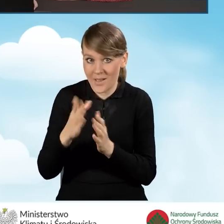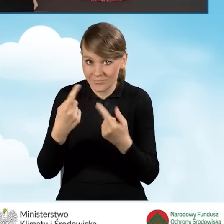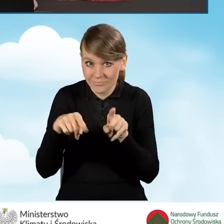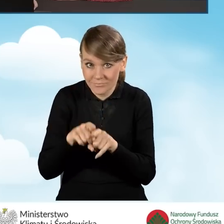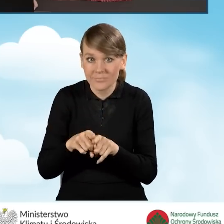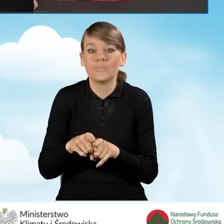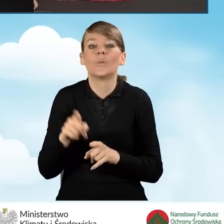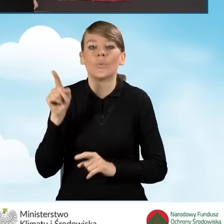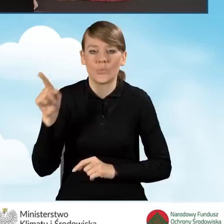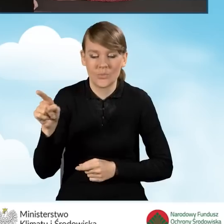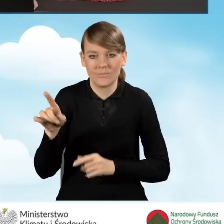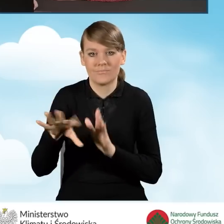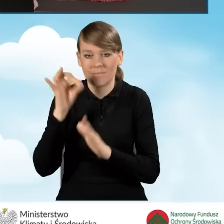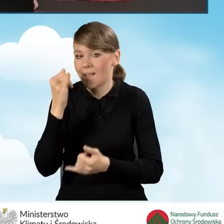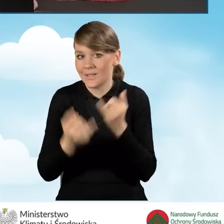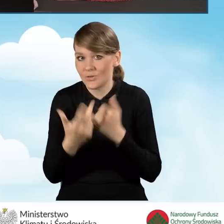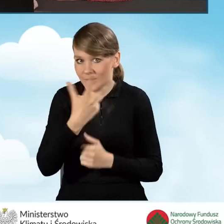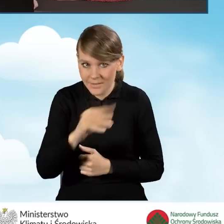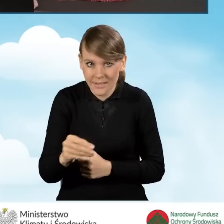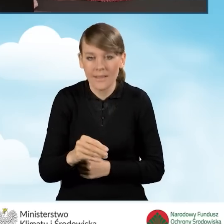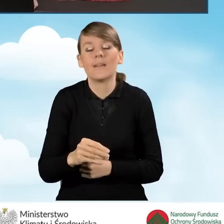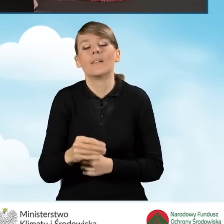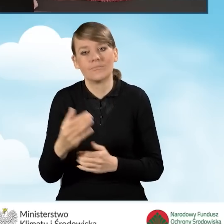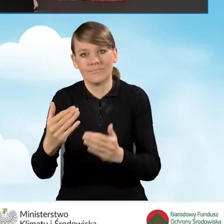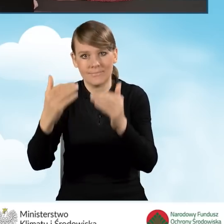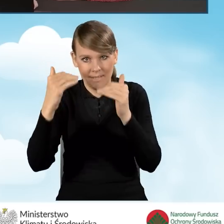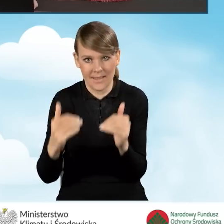zaznaczamy to pole, jeżeli nie, przechodzimy do dalszej części wniosku.